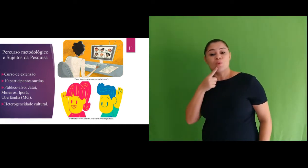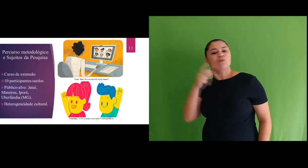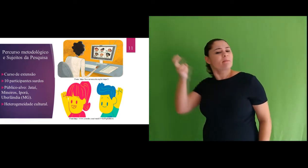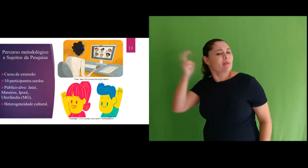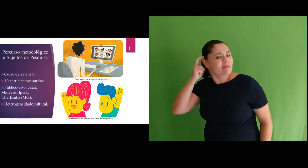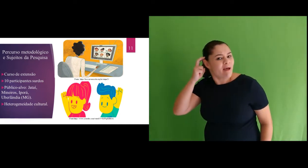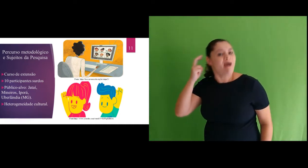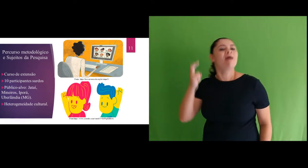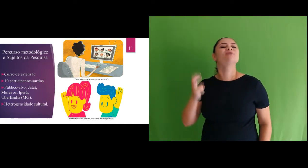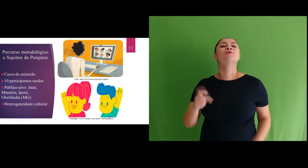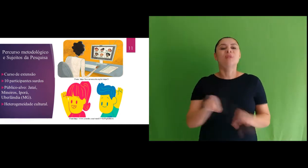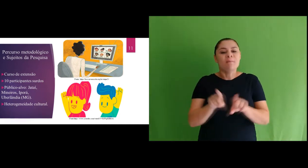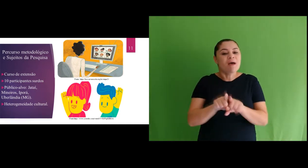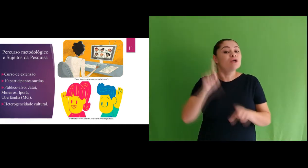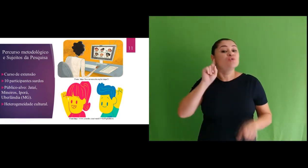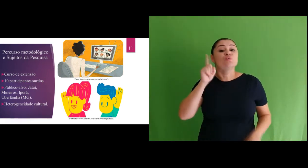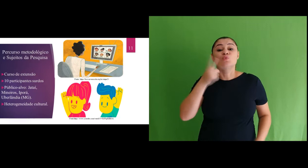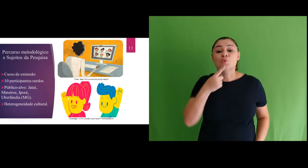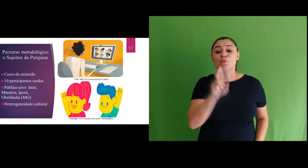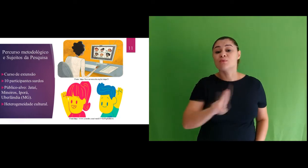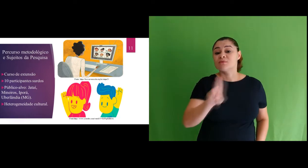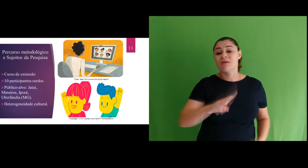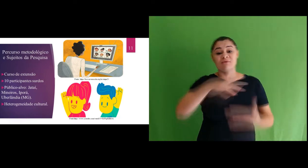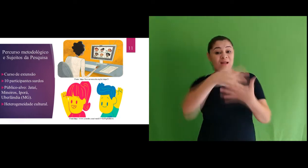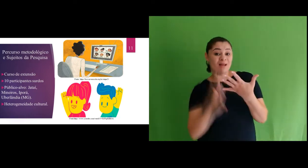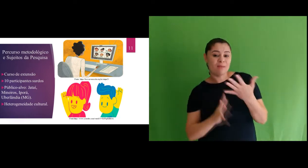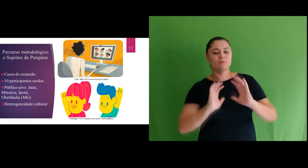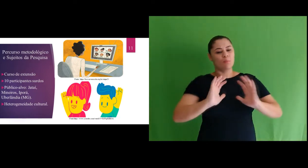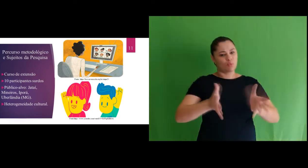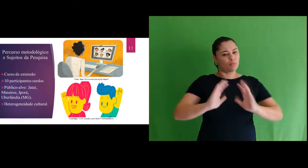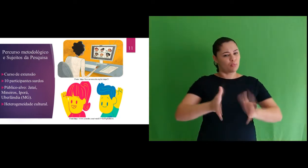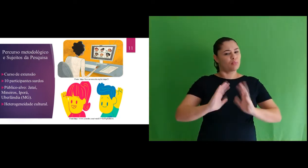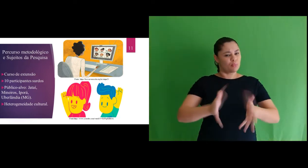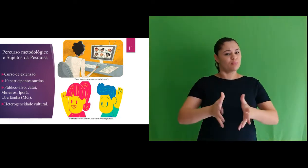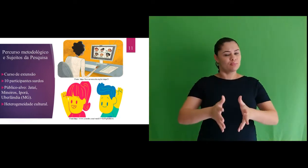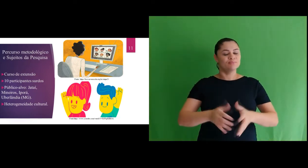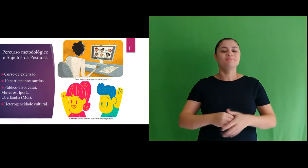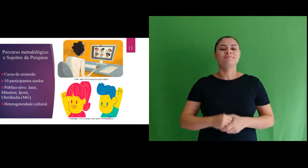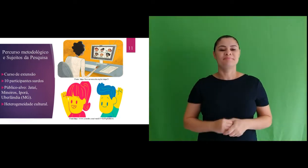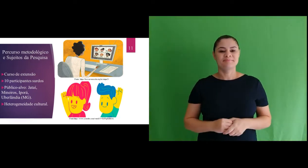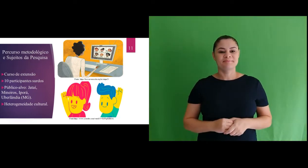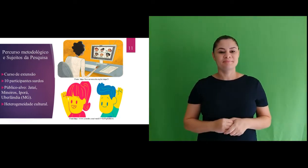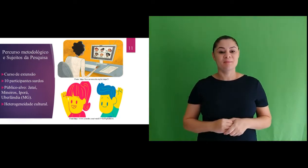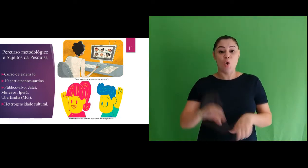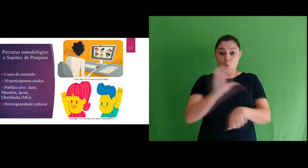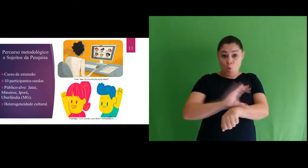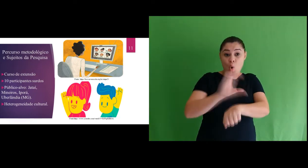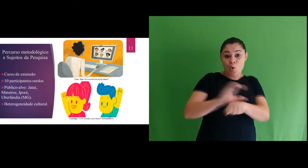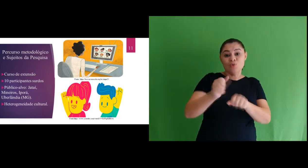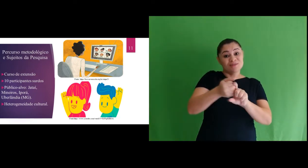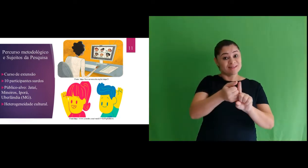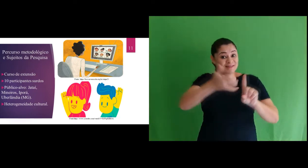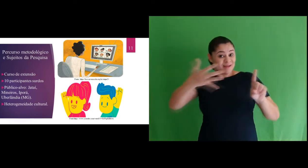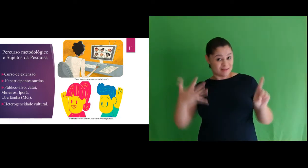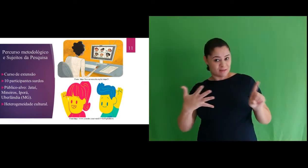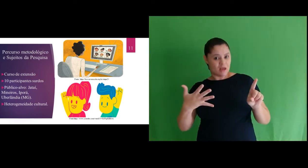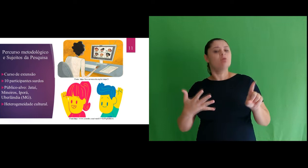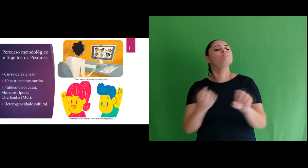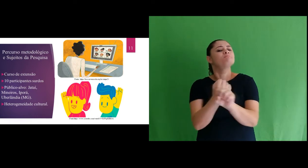surdo implantado e que utilizavam a língua de sinais, e surdos sinalizantes. Como foi um curso